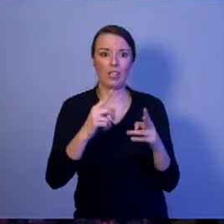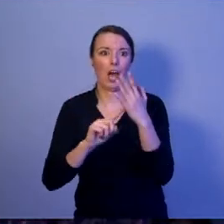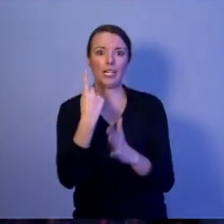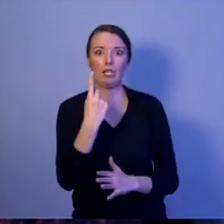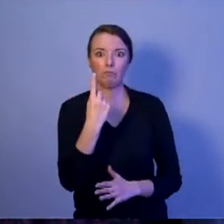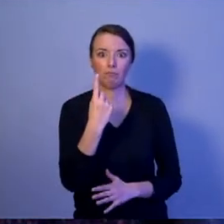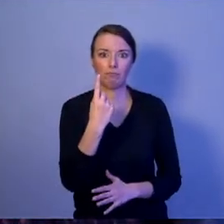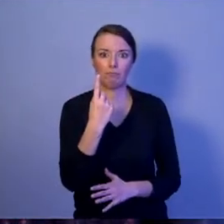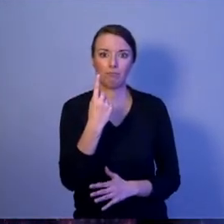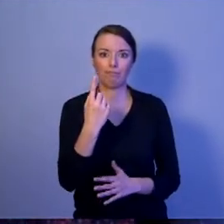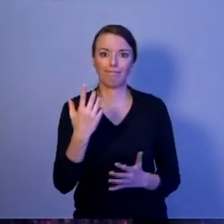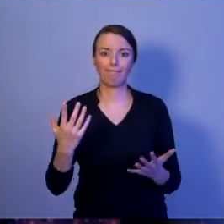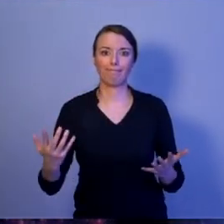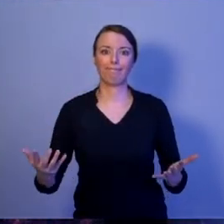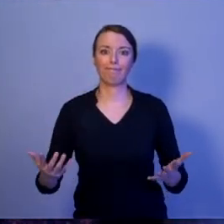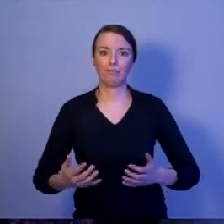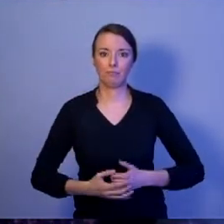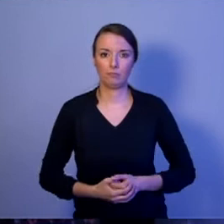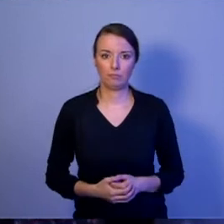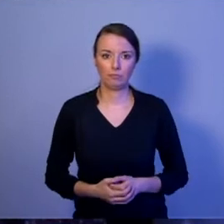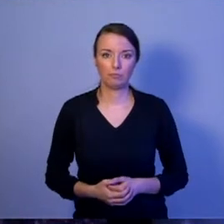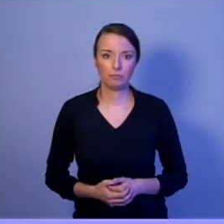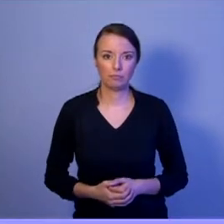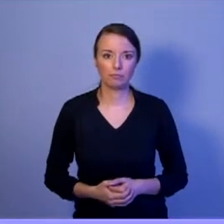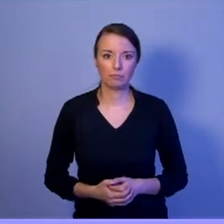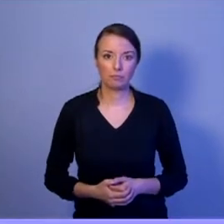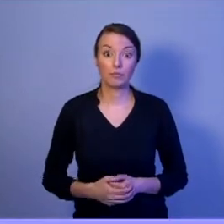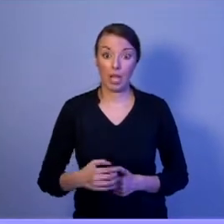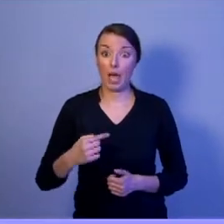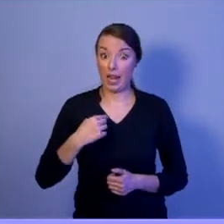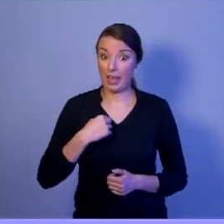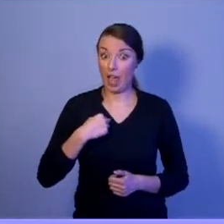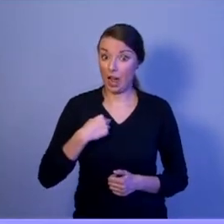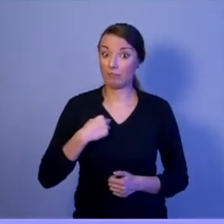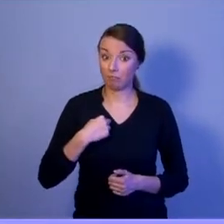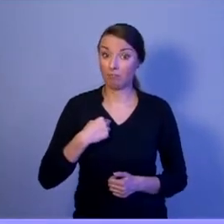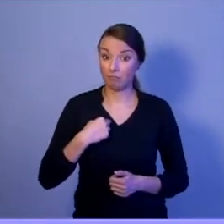Zapewniam Was, że Prezydent Hołownia nie będzie się bał dyskutować